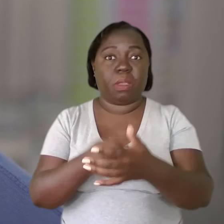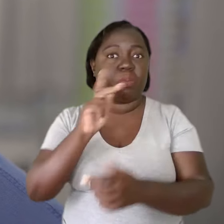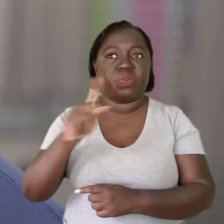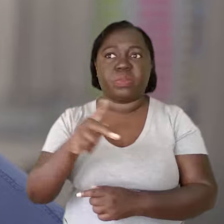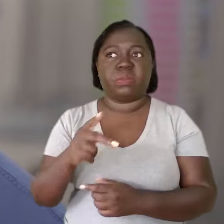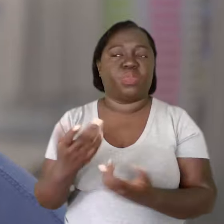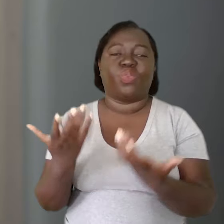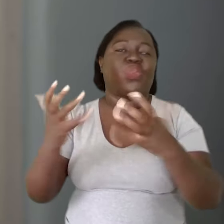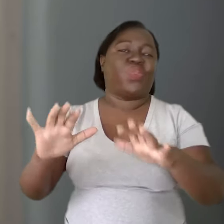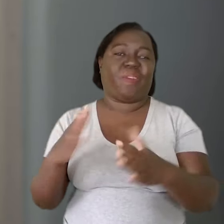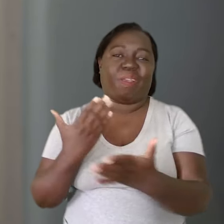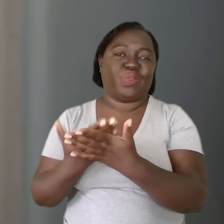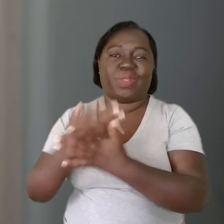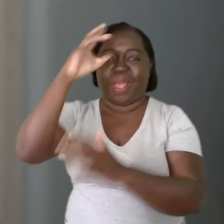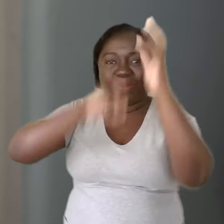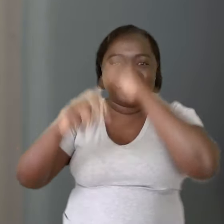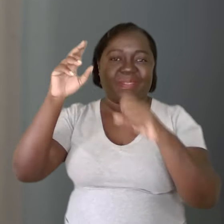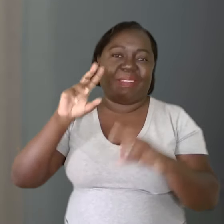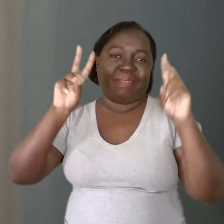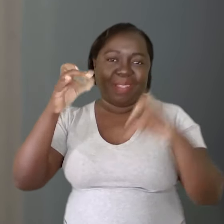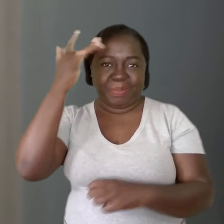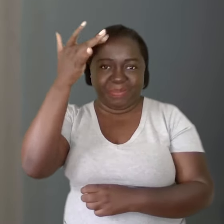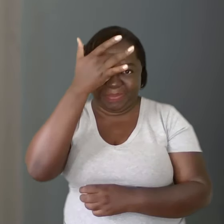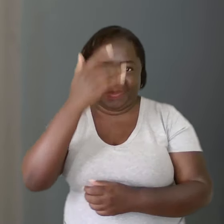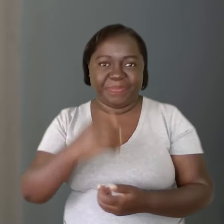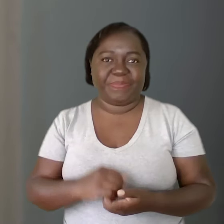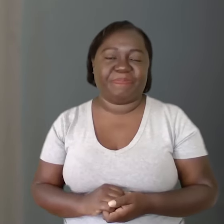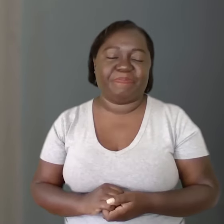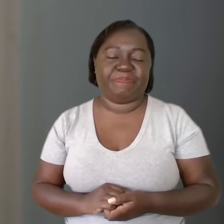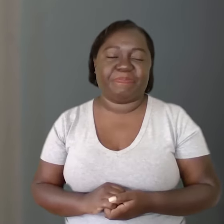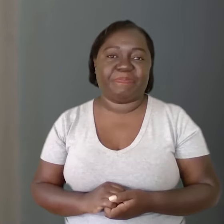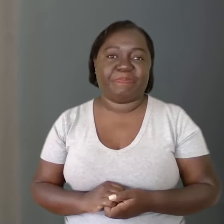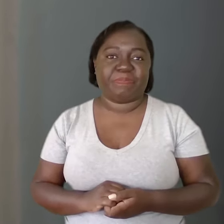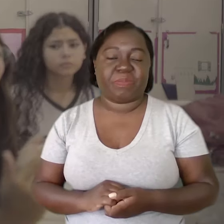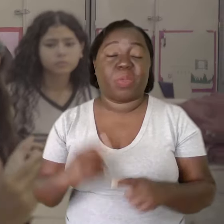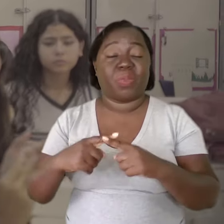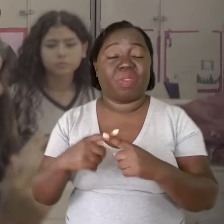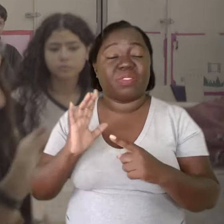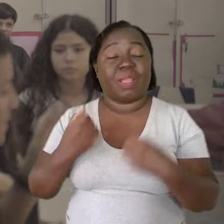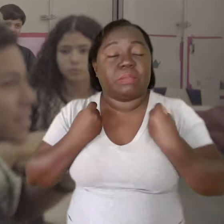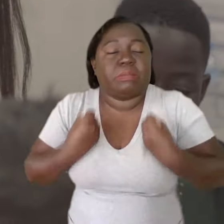ele começa a ficar avesso a aprender coisas sobre saúde mental. A carga já é grande.